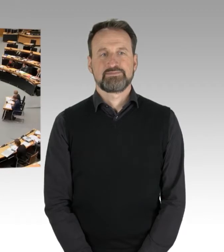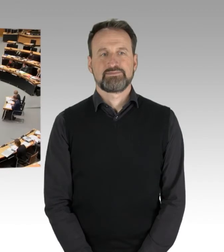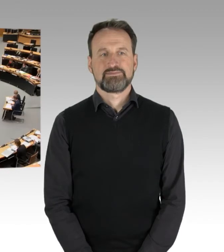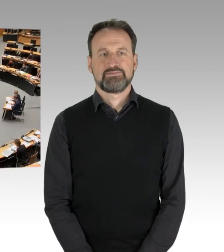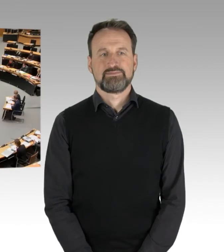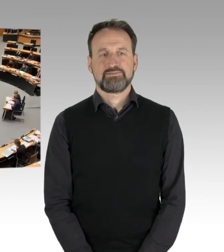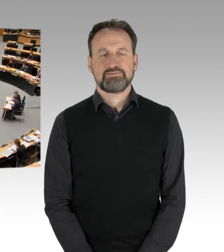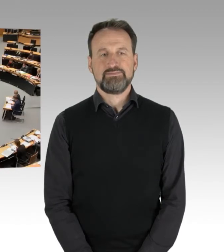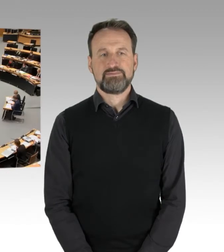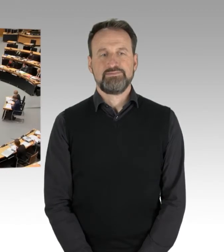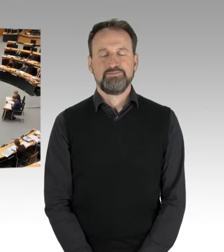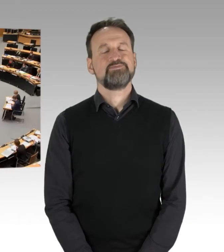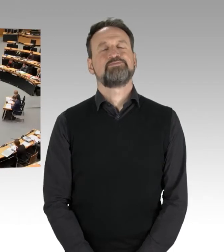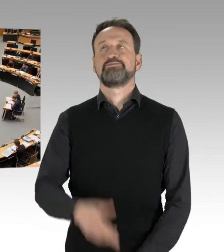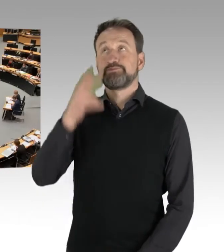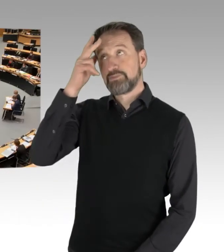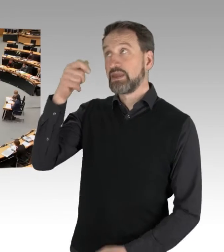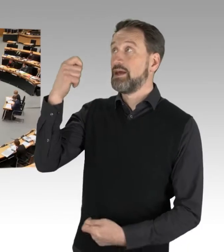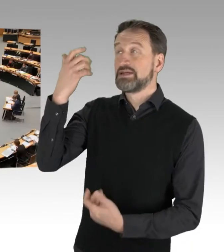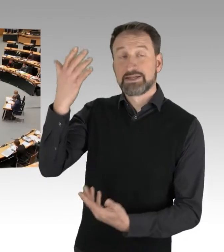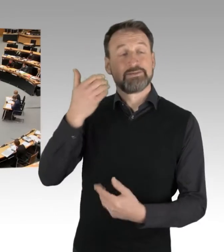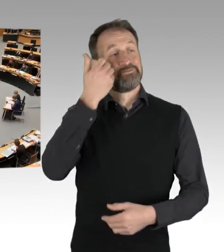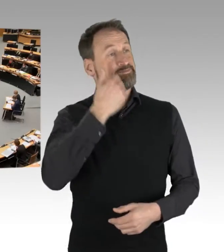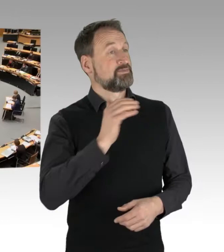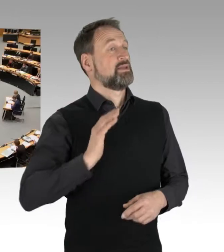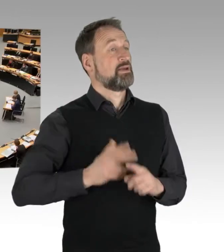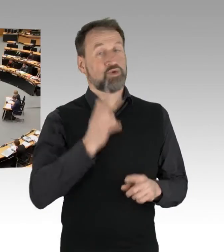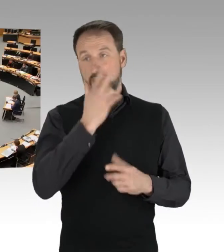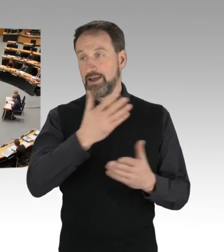(Rednerwechsel) Herr Präsident, meine sehr geehrten Damen und Herren Abgeordnete.